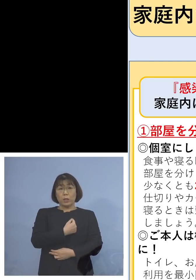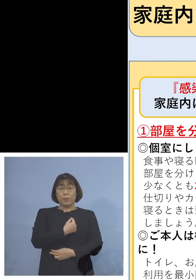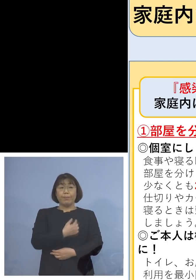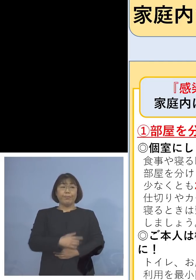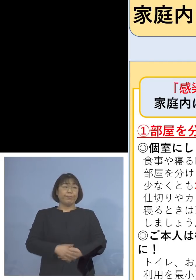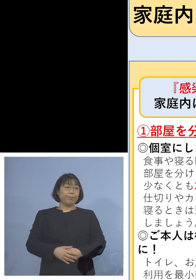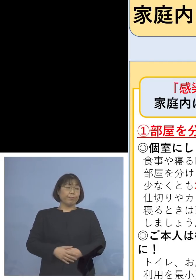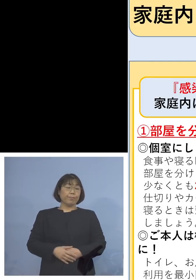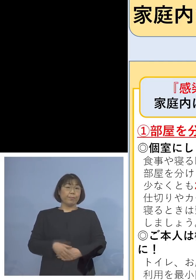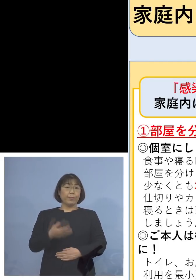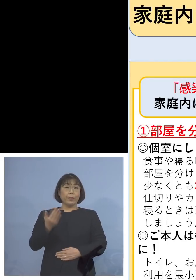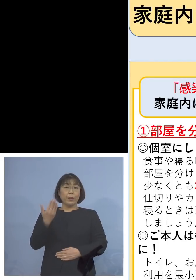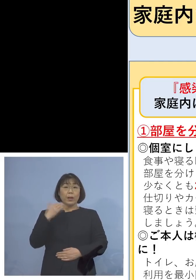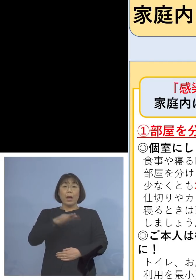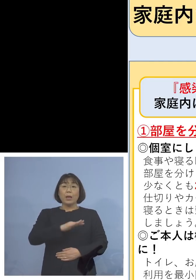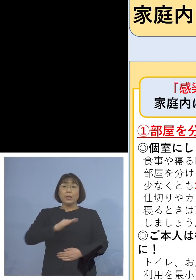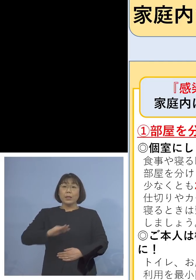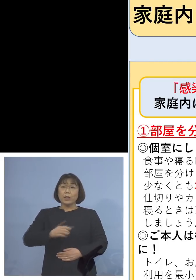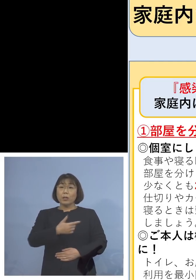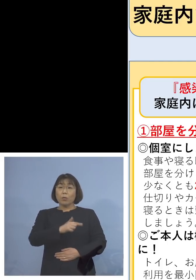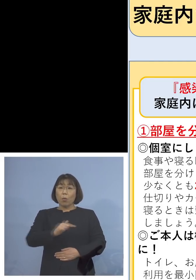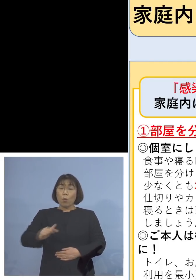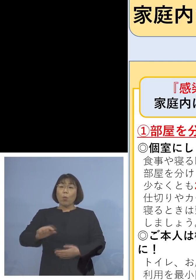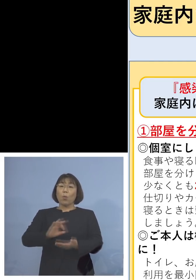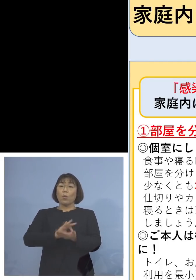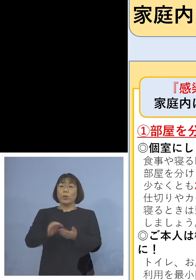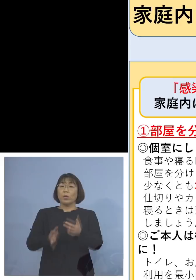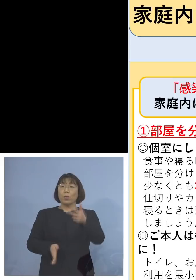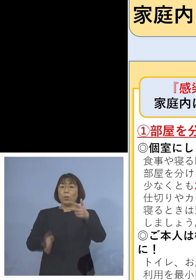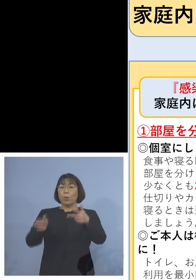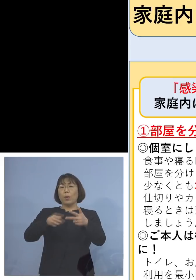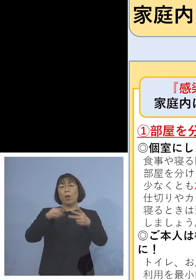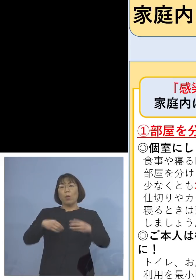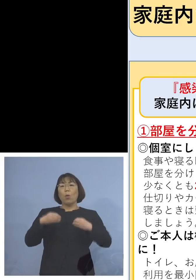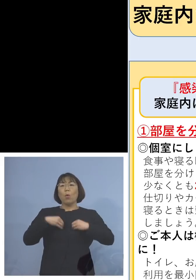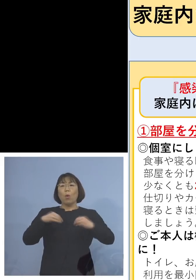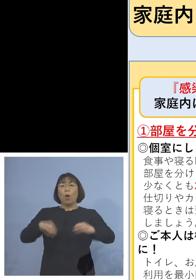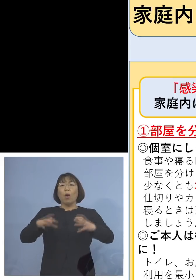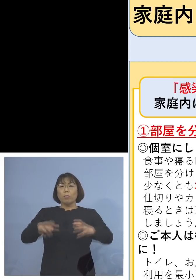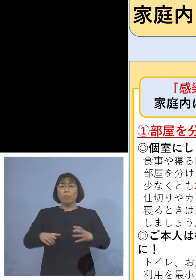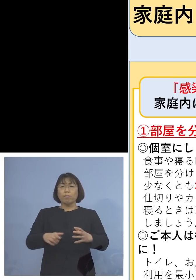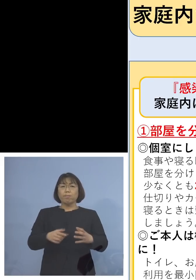先ほど児童等利用施設、こちらも クラスターが多発しているということで